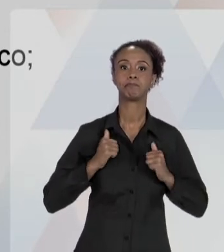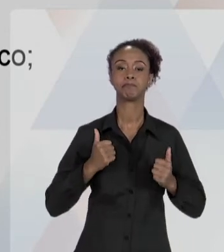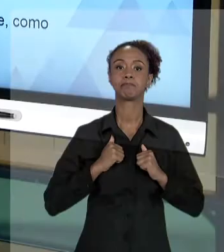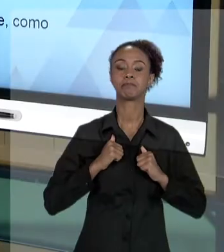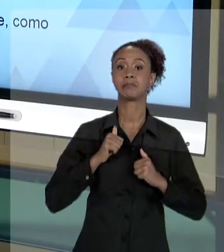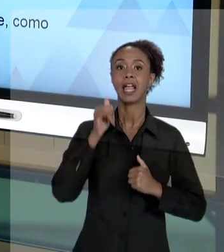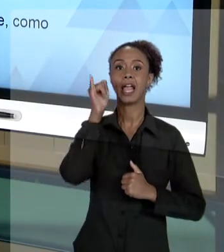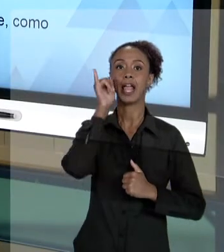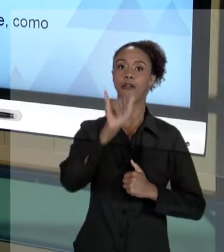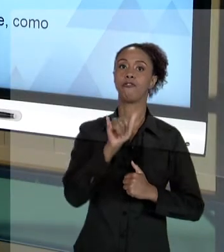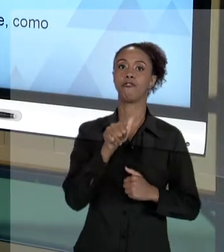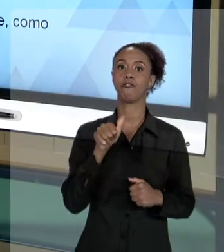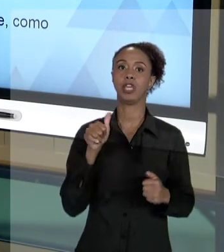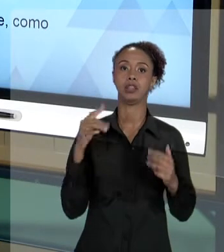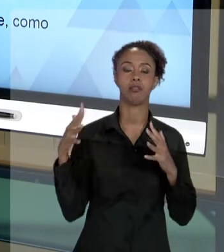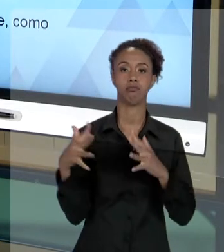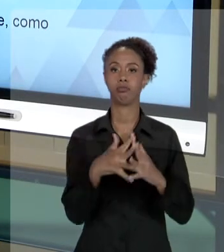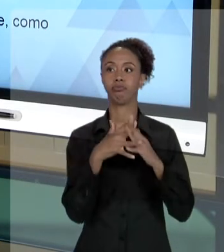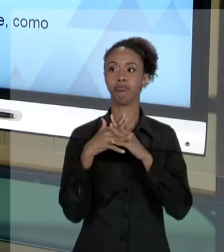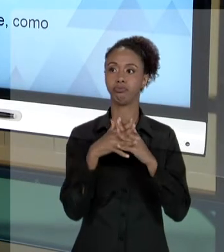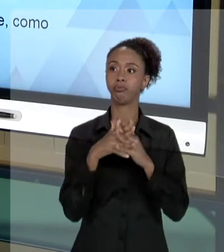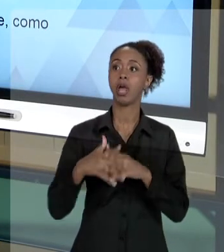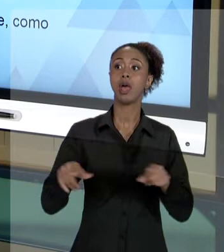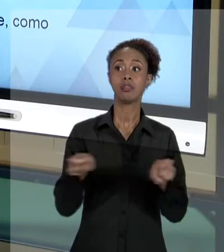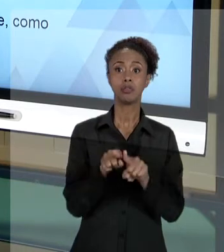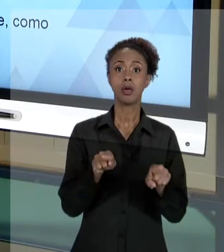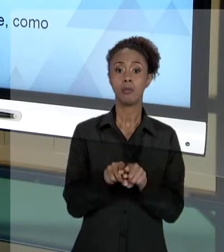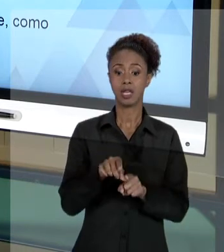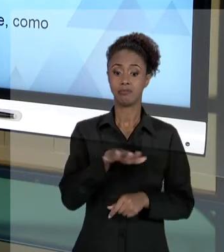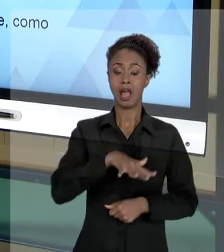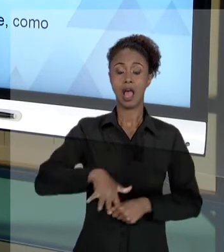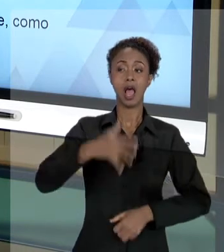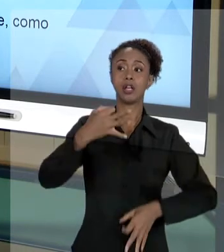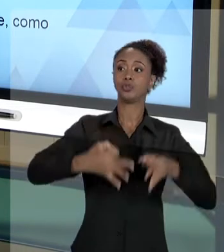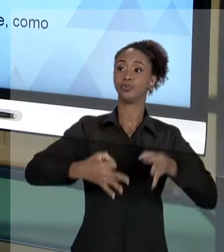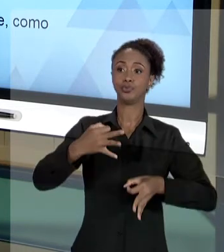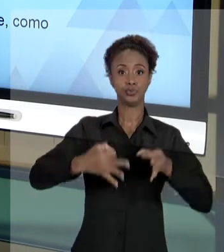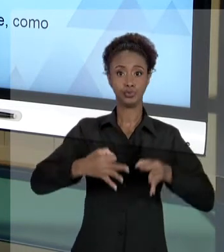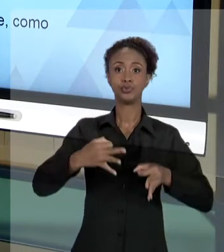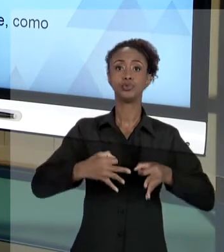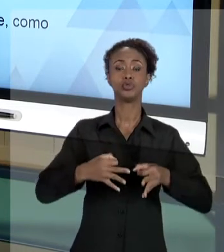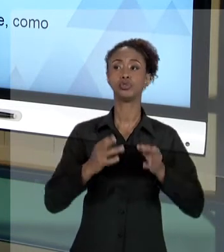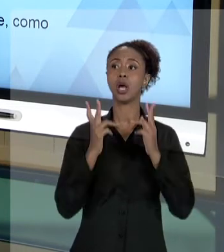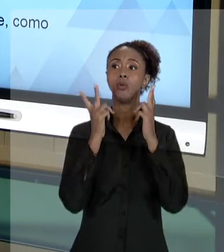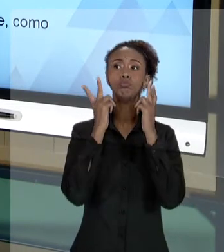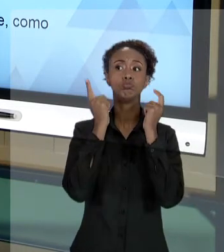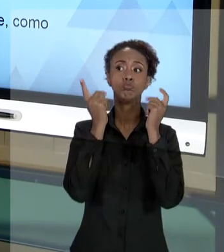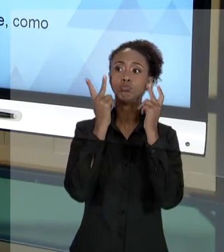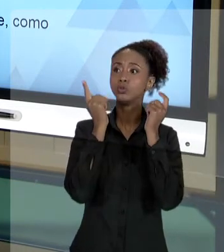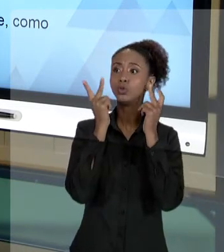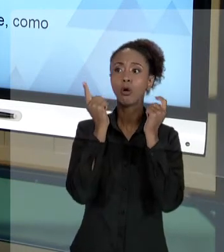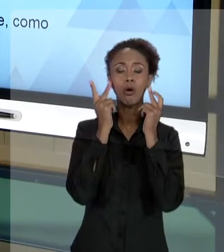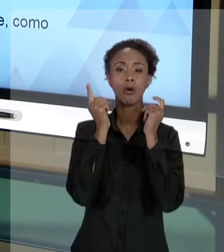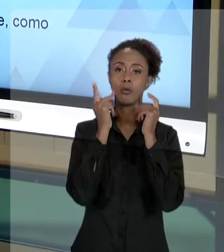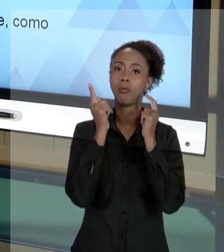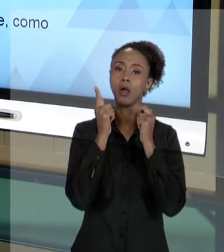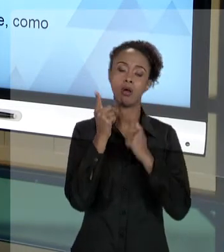[RAFAEL] ENTÃO, O QUE SÃO ESSES CUIDADOS ÉTICOS? NO DIA A DIA, NO AGIR DO PROFISSIONAL, É NORMAL QUE VOCÊ SE SINTA, DE ALGUMA FORMA,